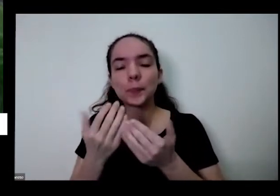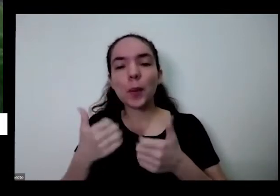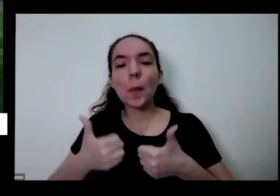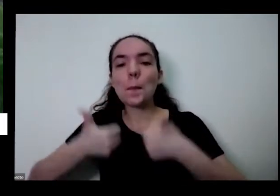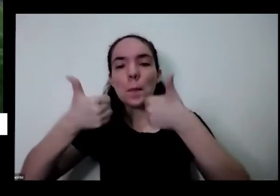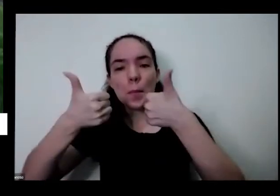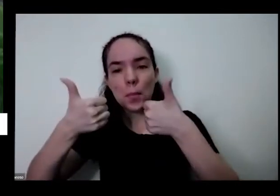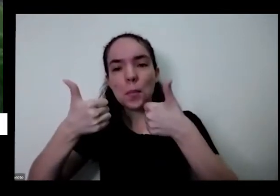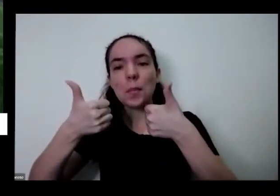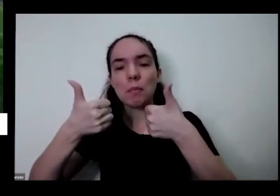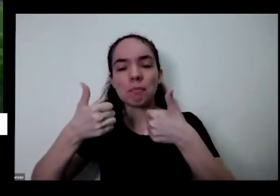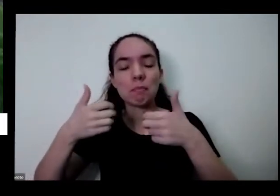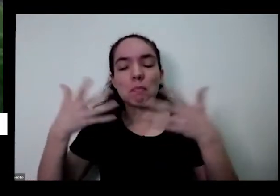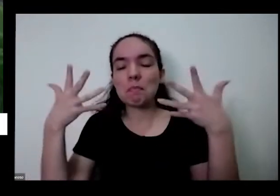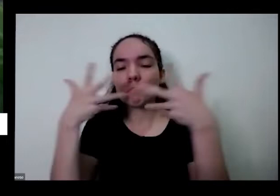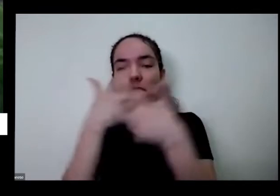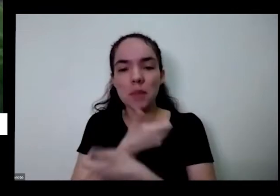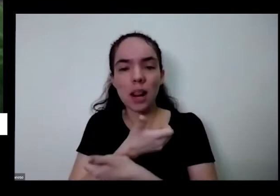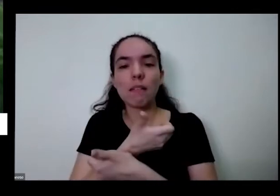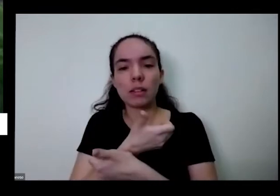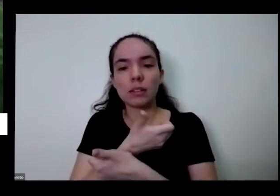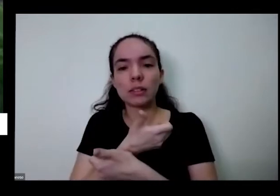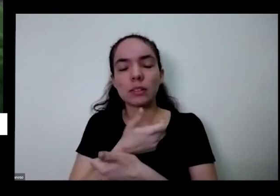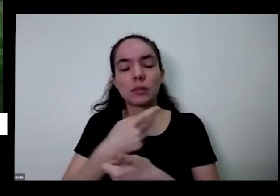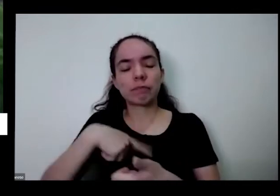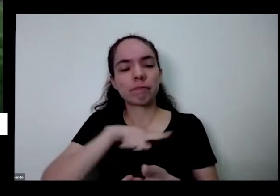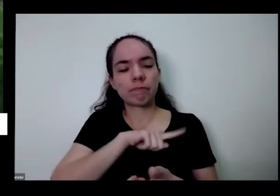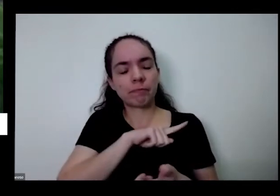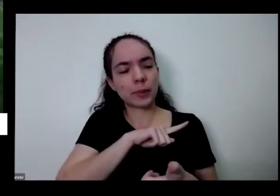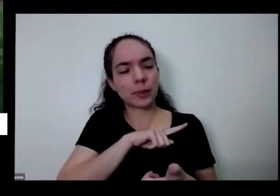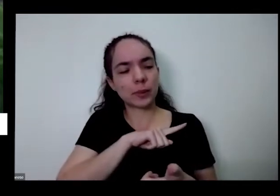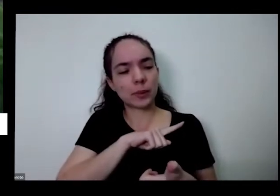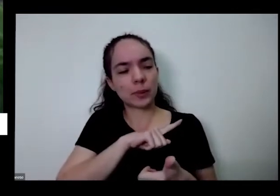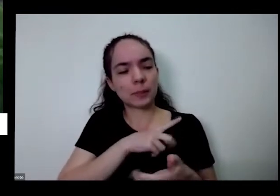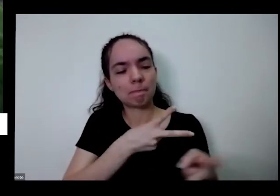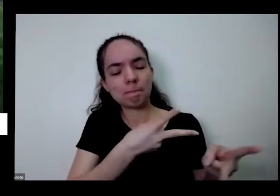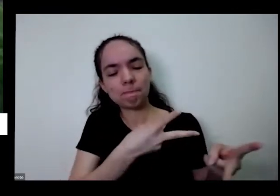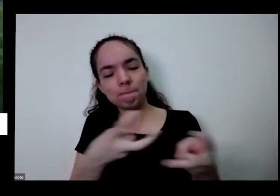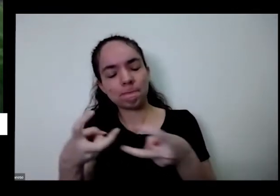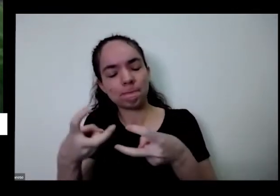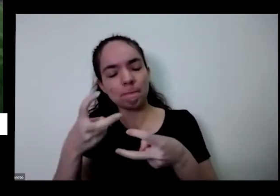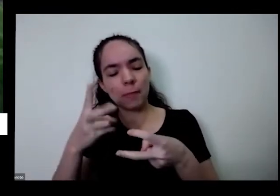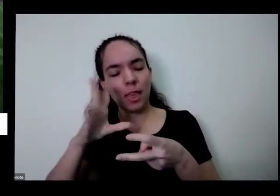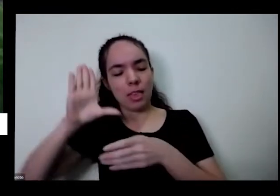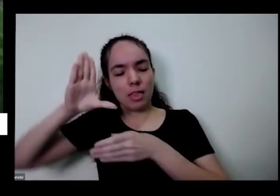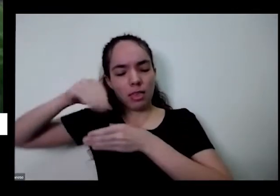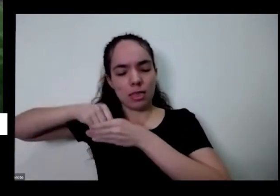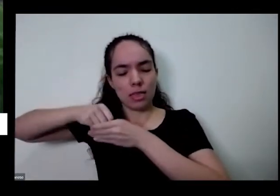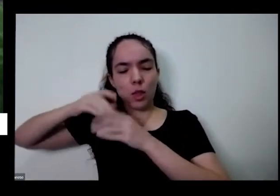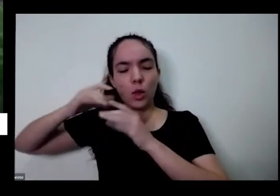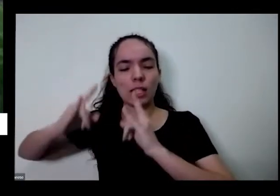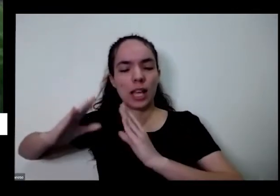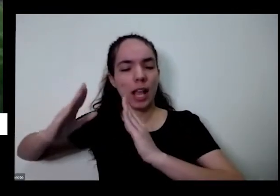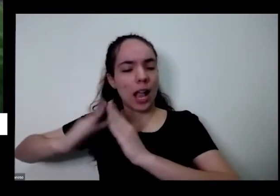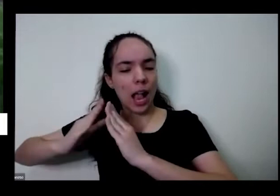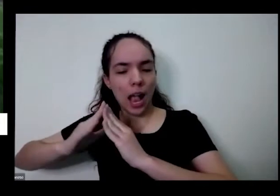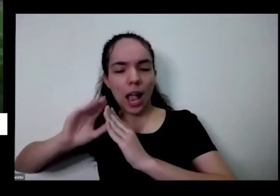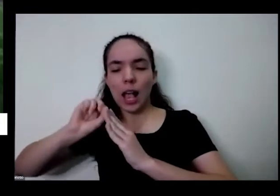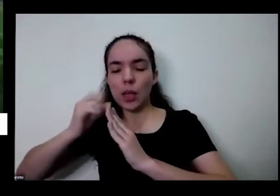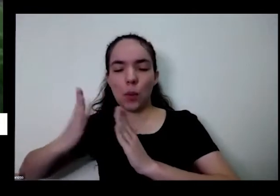quando a gente traz isso para dentro da nossa casa nosso apartamento ou para mostrar nossa